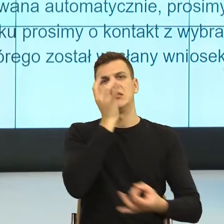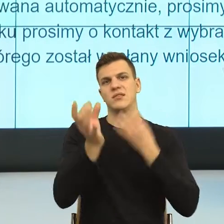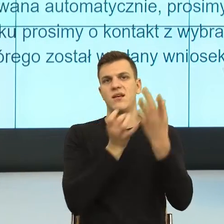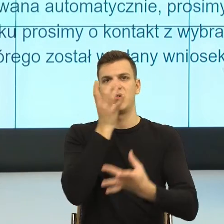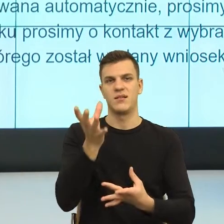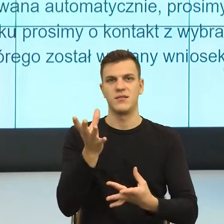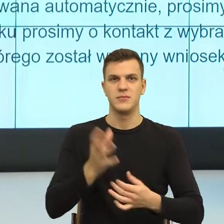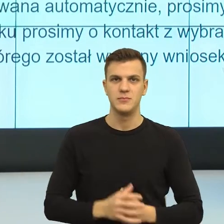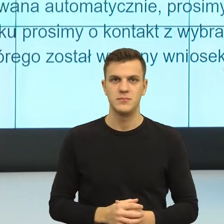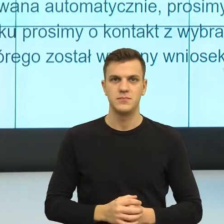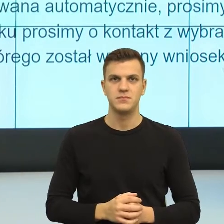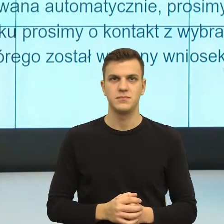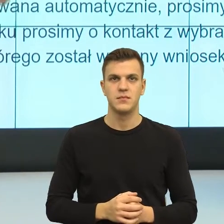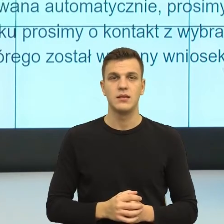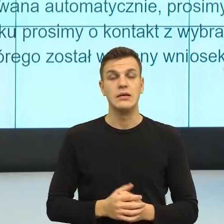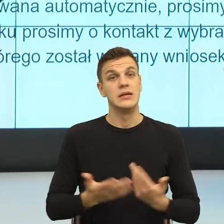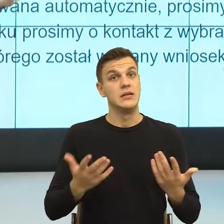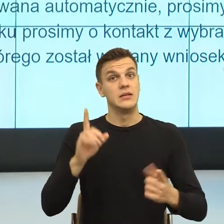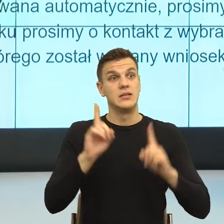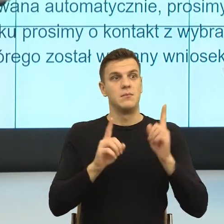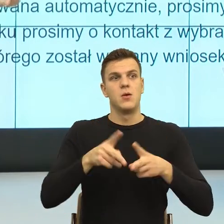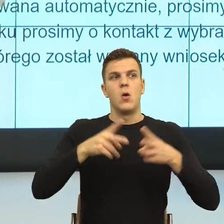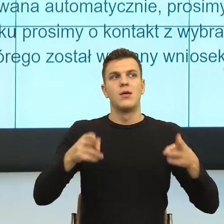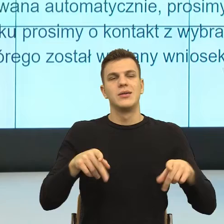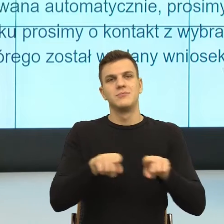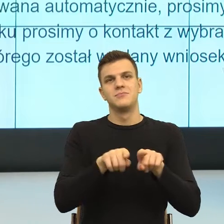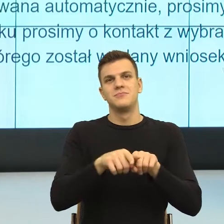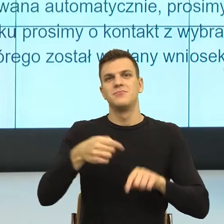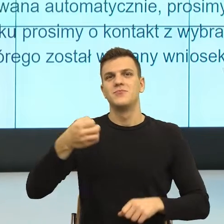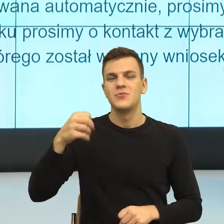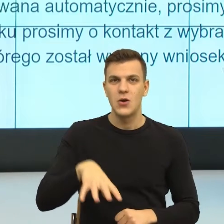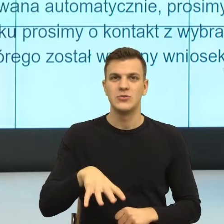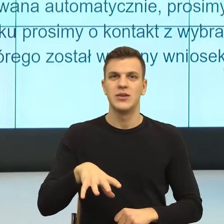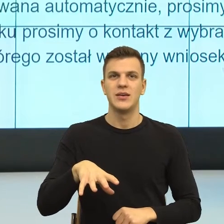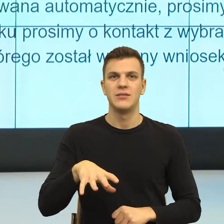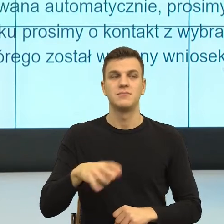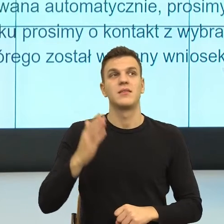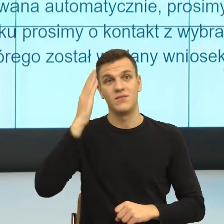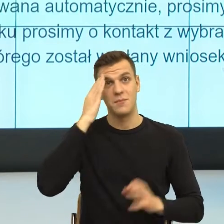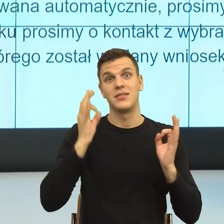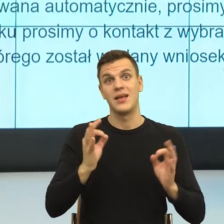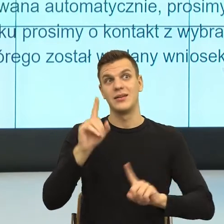I teraz, w tych sytuacjach kryzysowych, bo ja domyślam się, że Państwo bardzo często w takich jesteście. Mówię to też jako osoba, która ma stały kontakt ze środowiskiem